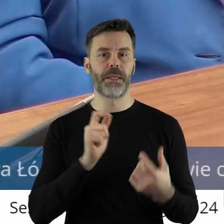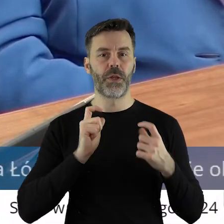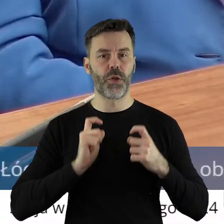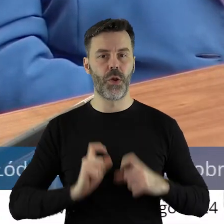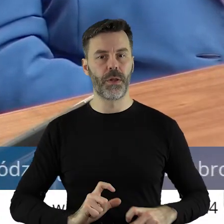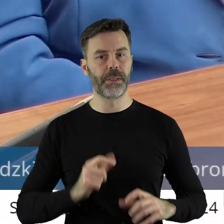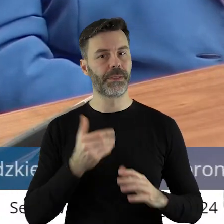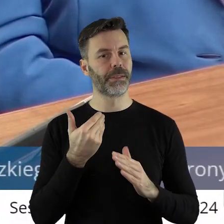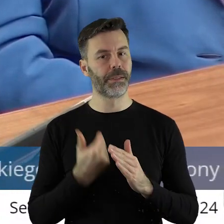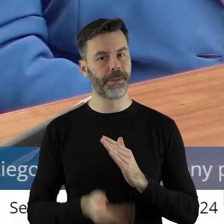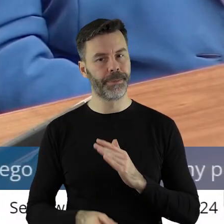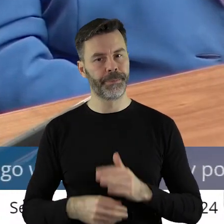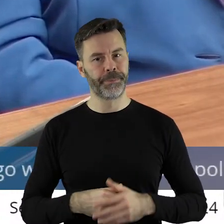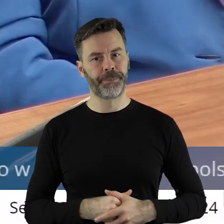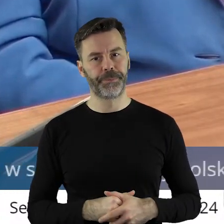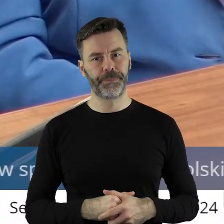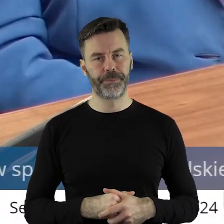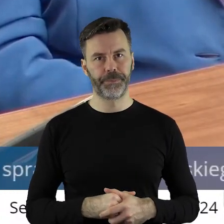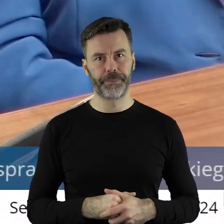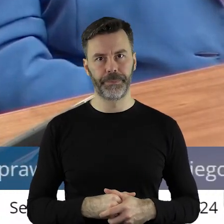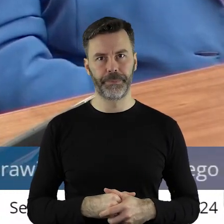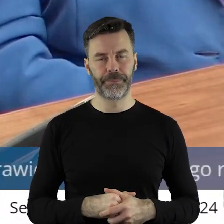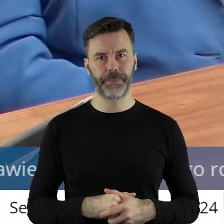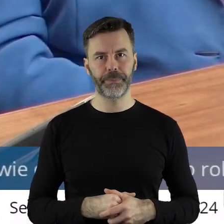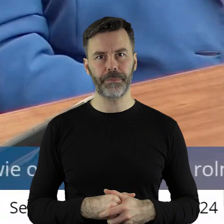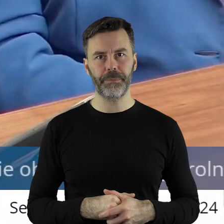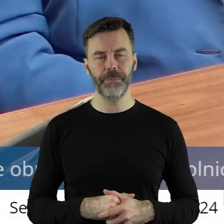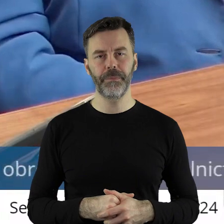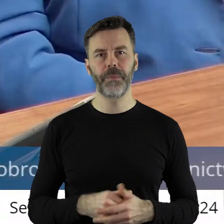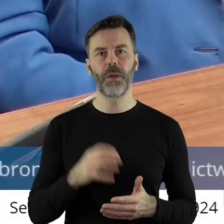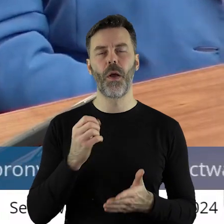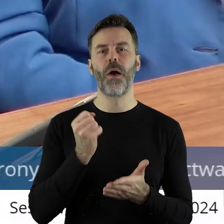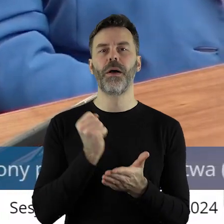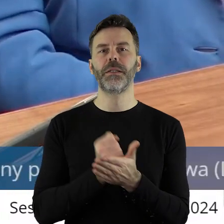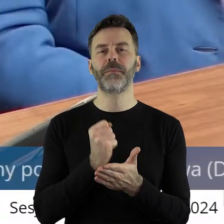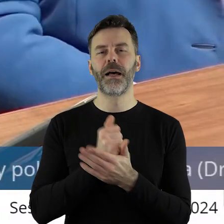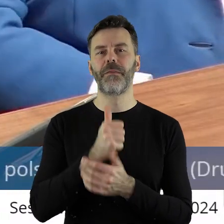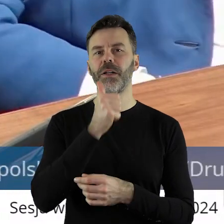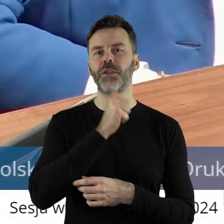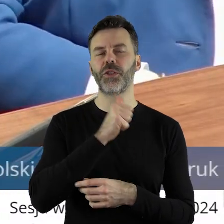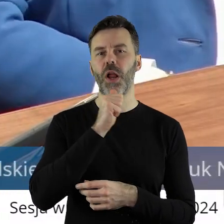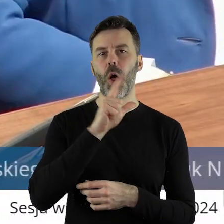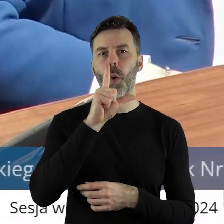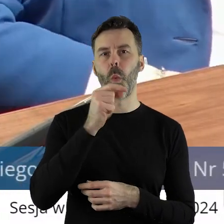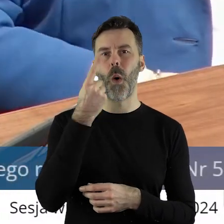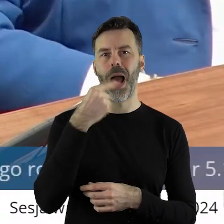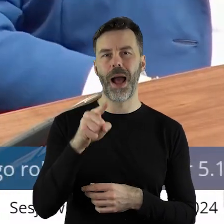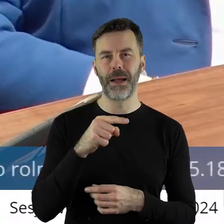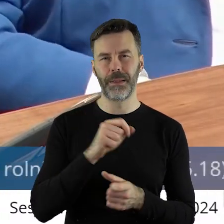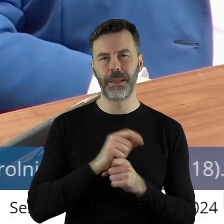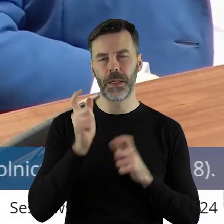I sprawa Zielonego Ładu, przeciwko któremu rolnicy też protestują,